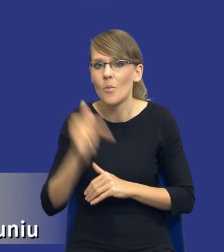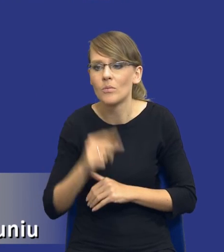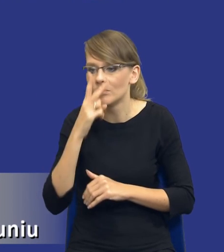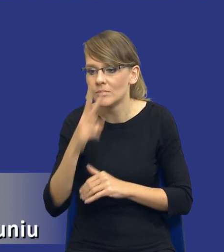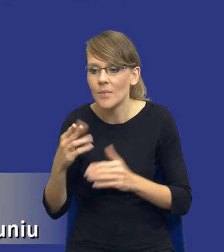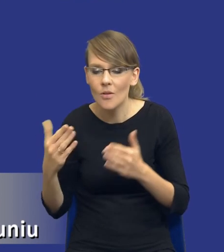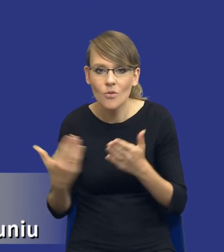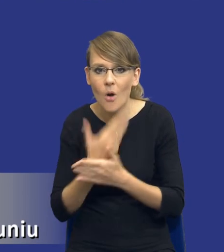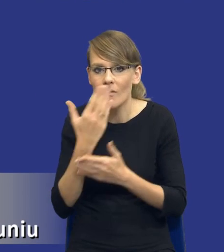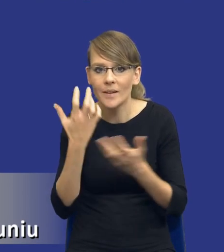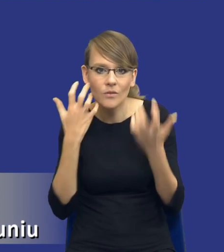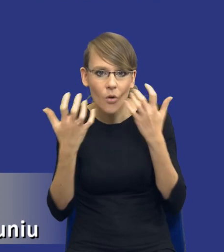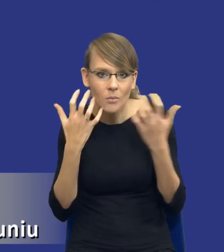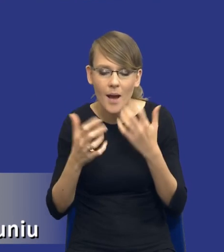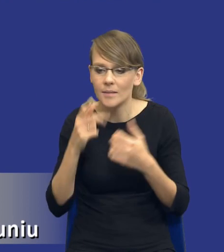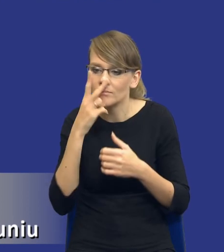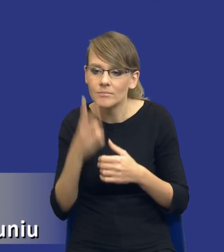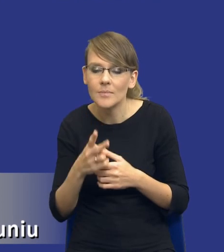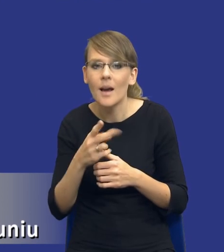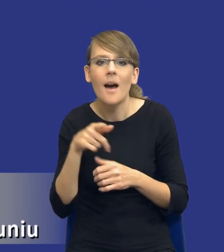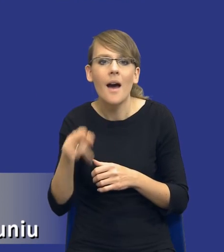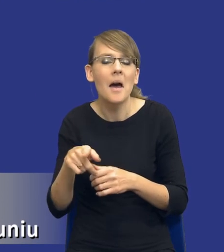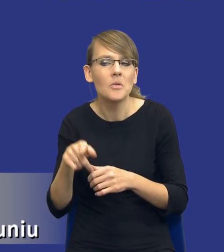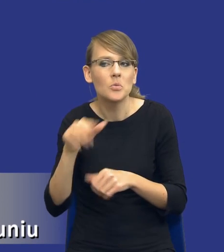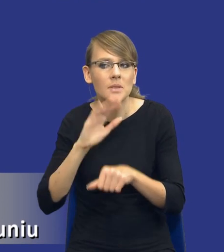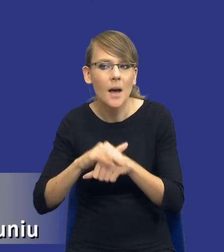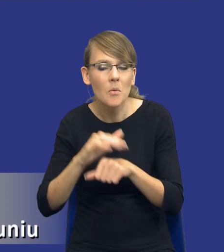zapoznanie się z tym, jakie ryzyka mogą występować w zamówieniach publicznych,